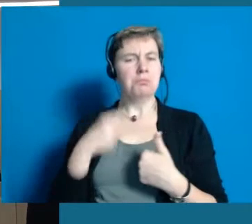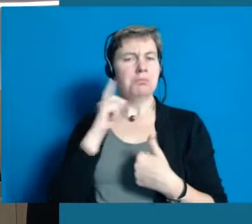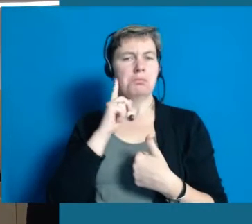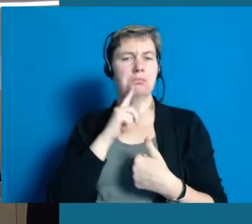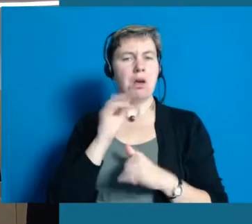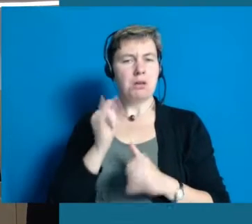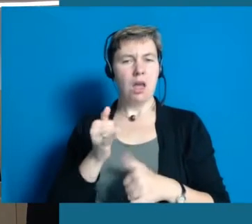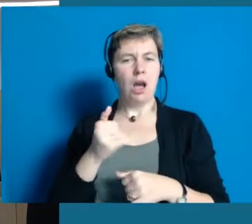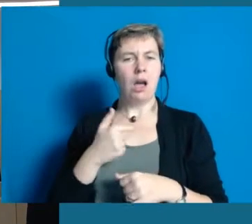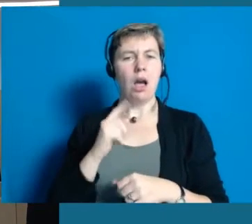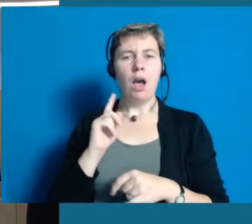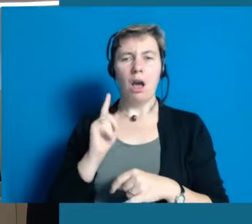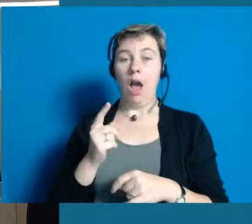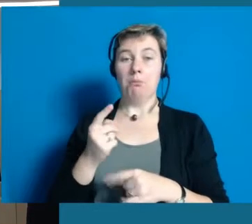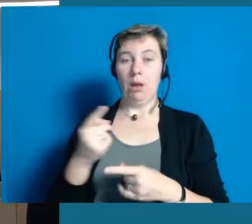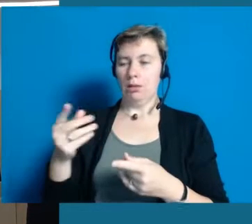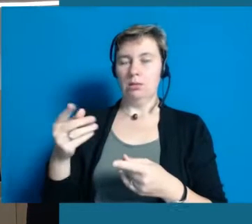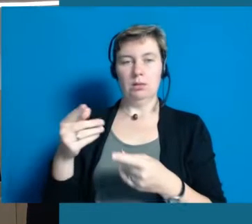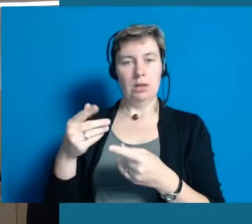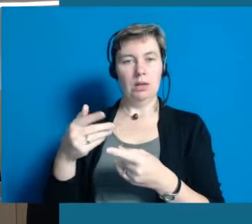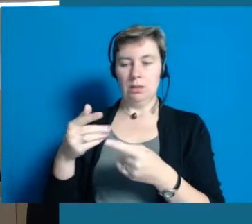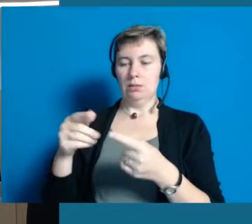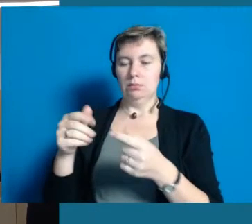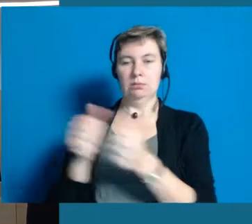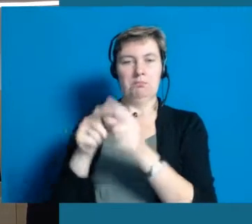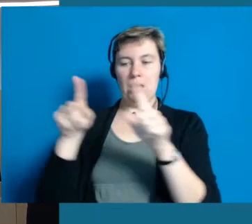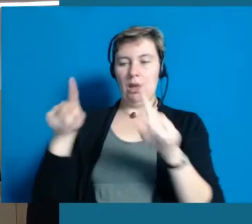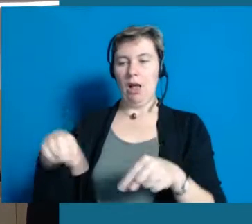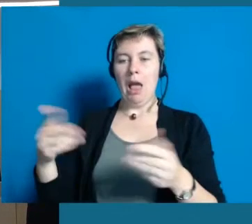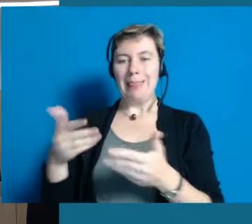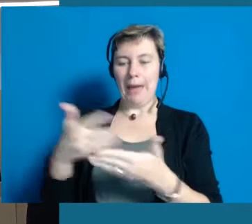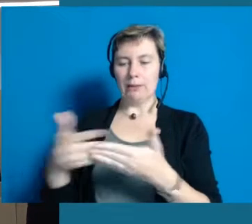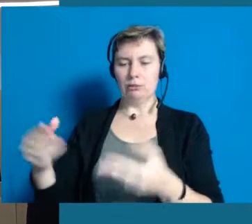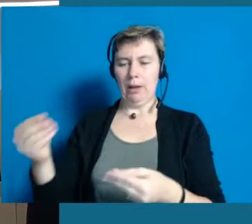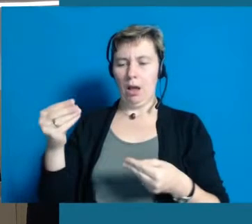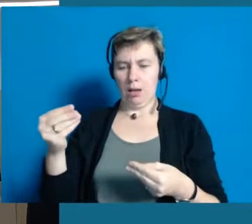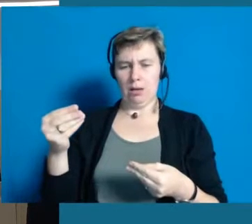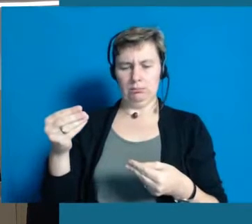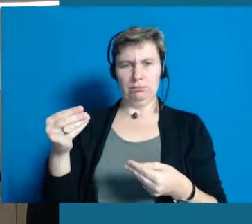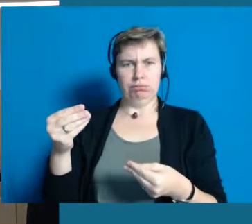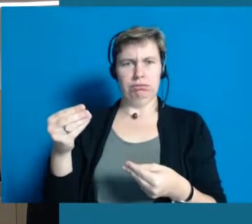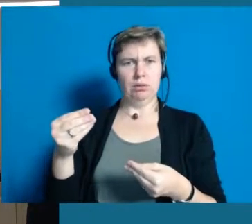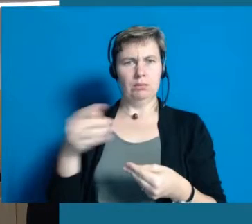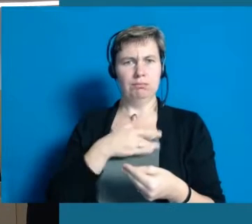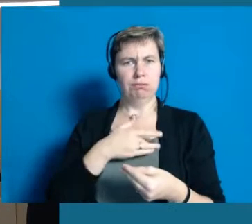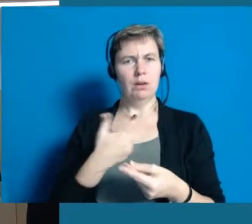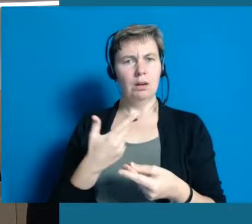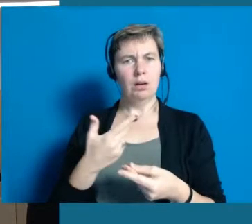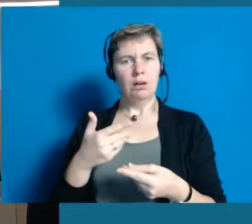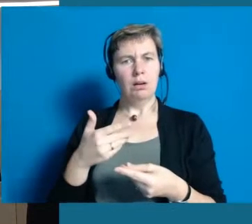Also er ist zwar gehörlos, aber wenn er jetzt ein Schriftstück in Leichter Sprache bekäme, dann würde er sich diskriminiert fühlen.